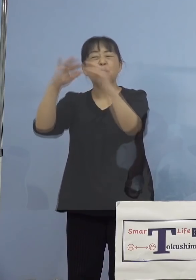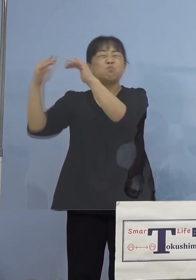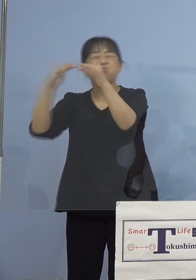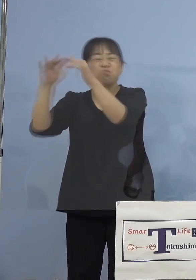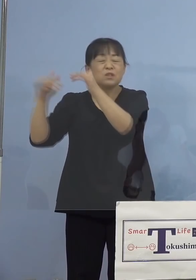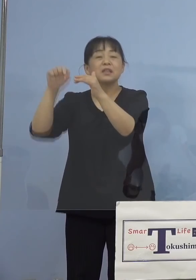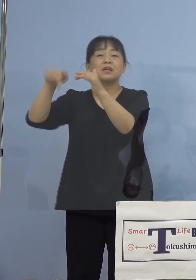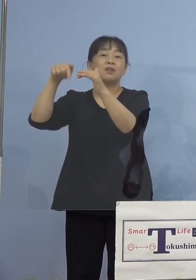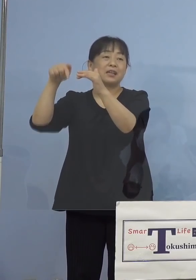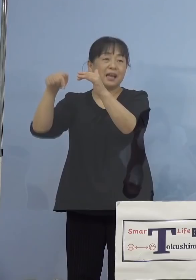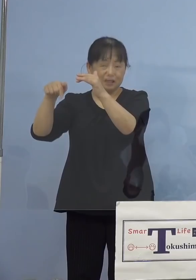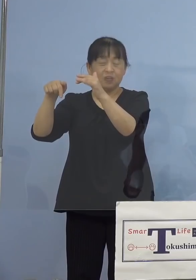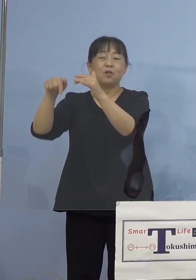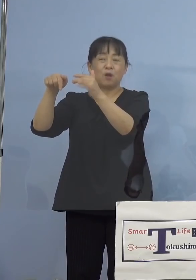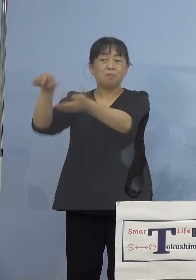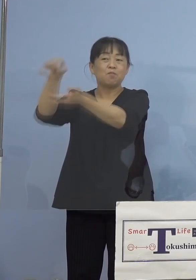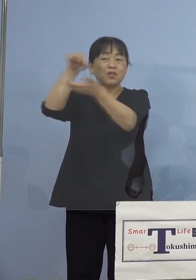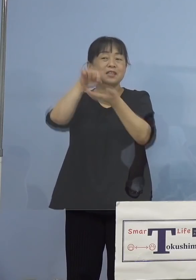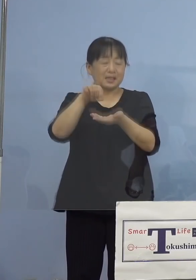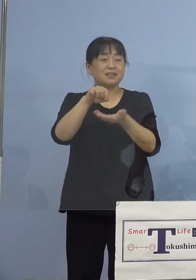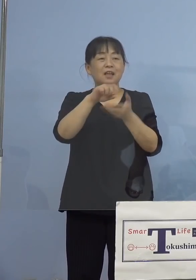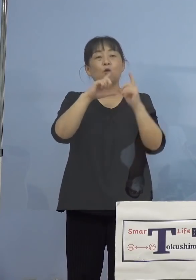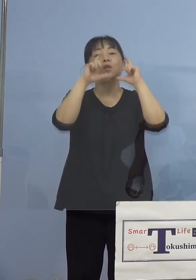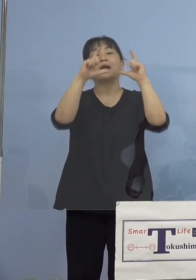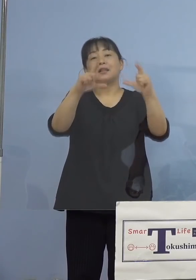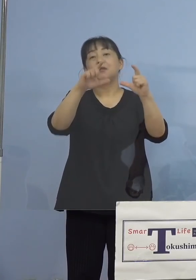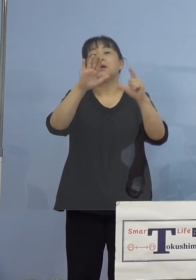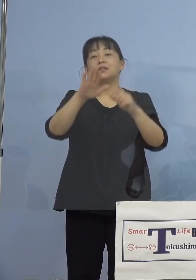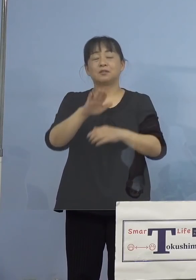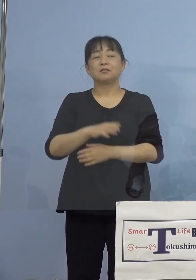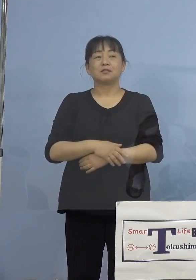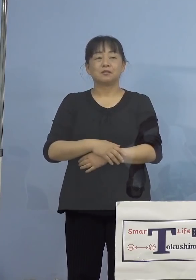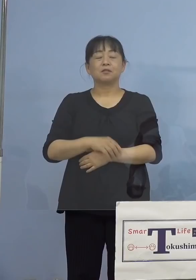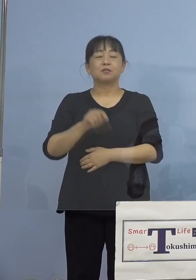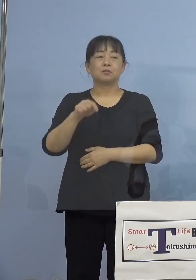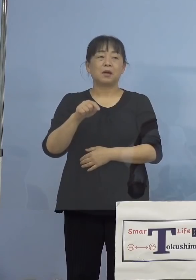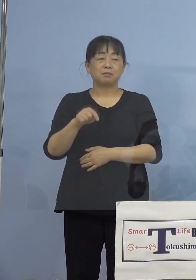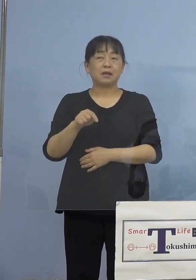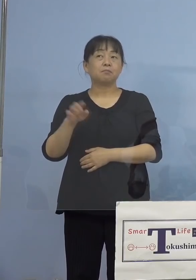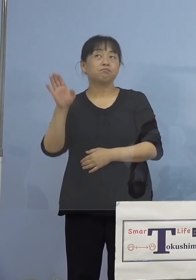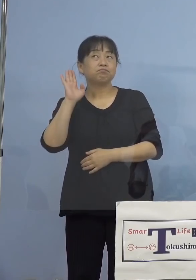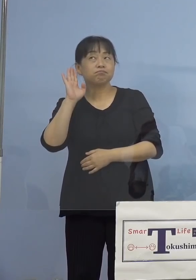出て参ります、私も拝見しておりますが この動画の中ではよく聞く話